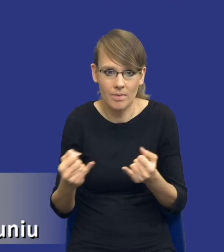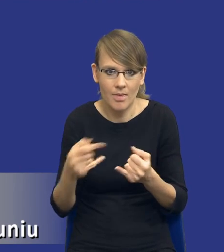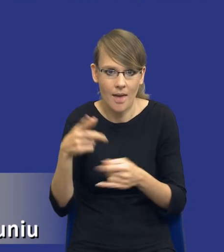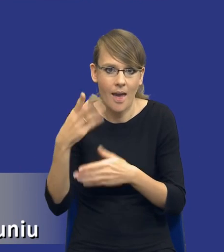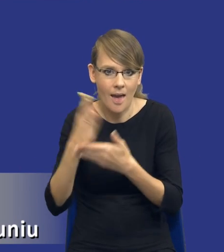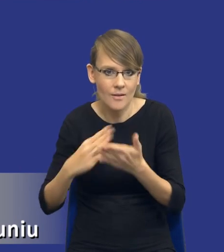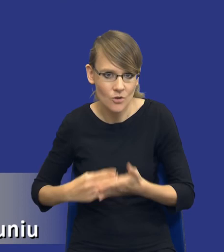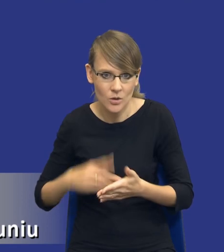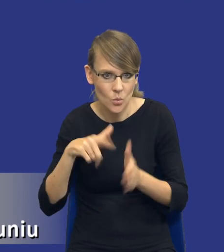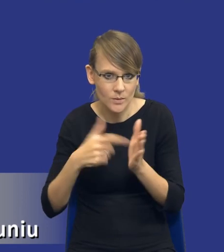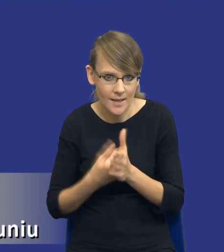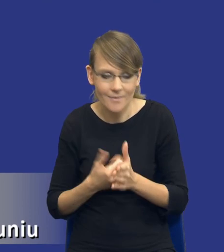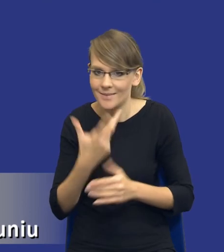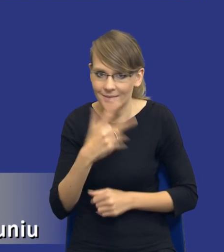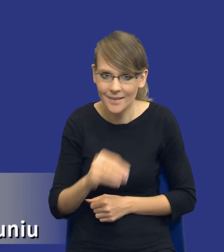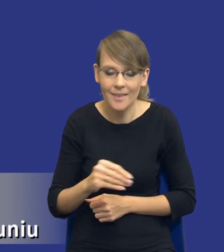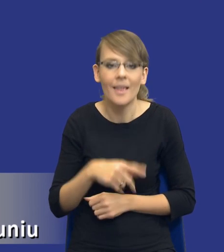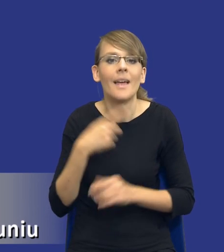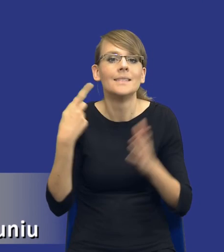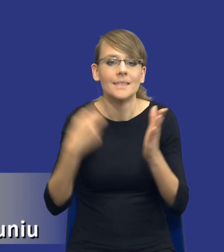Właśnie ten cel analizy potrzeb i wymagań,